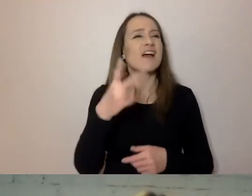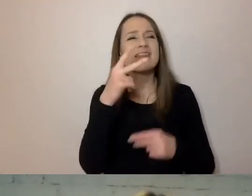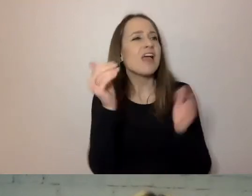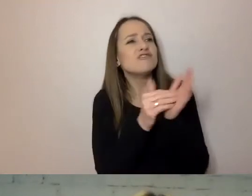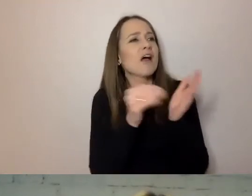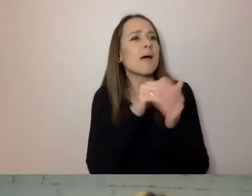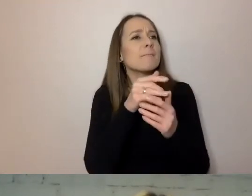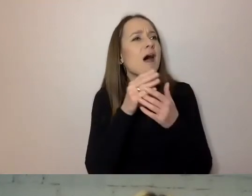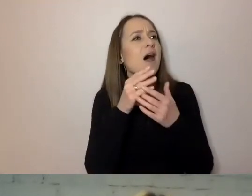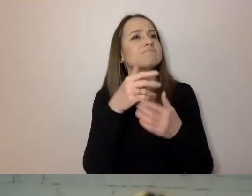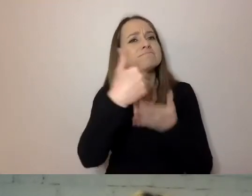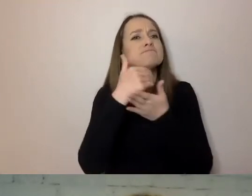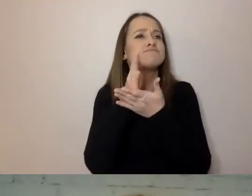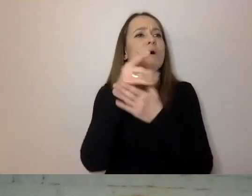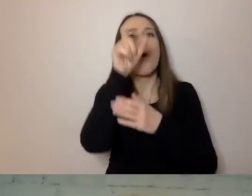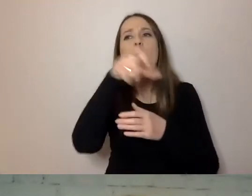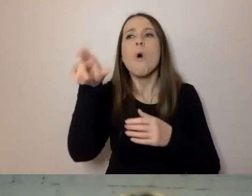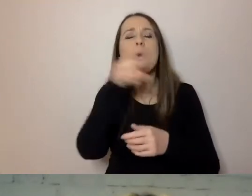Jakie to osoby i narzędzia - to za chwilkę.